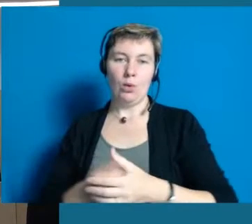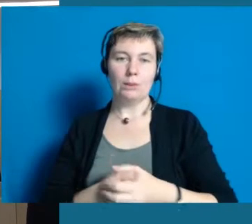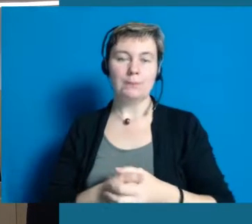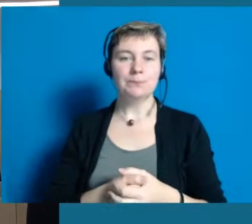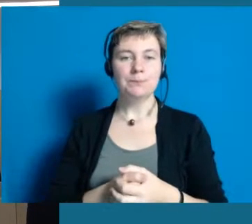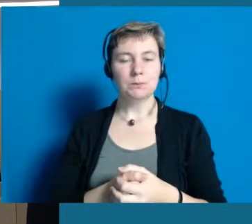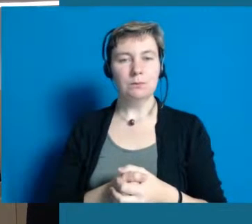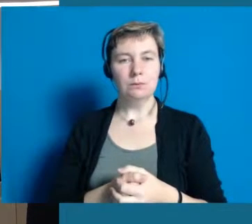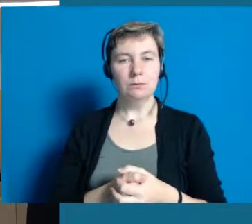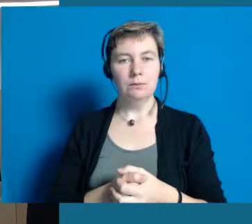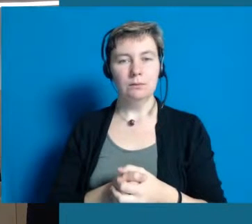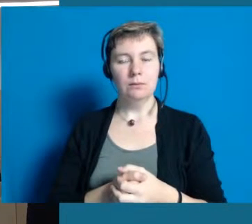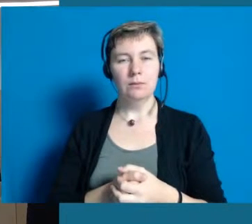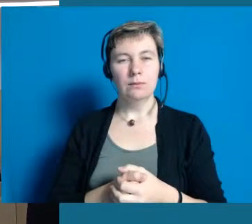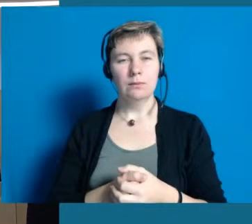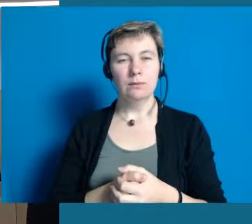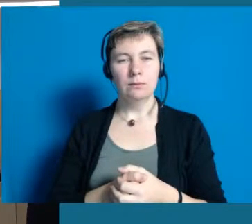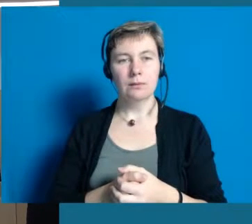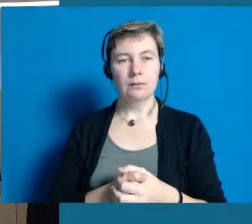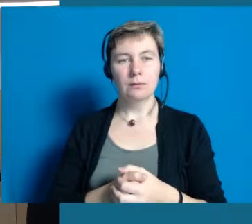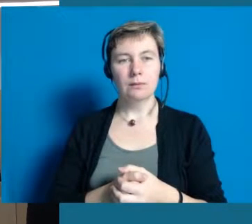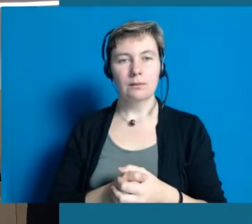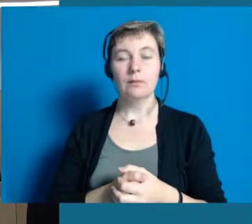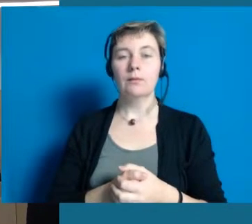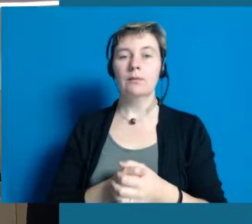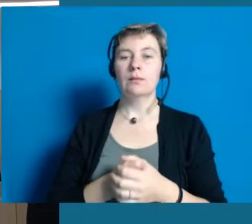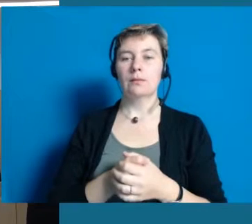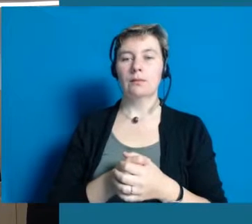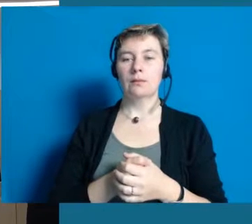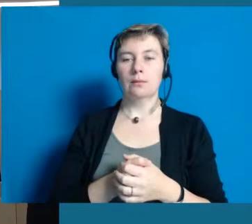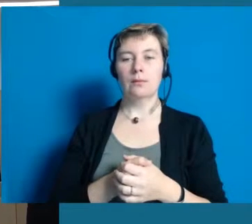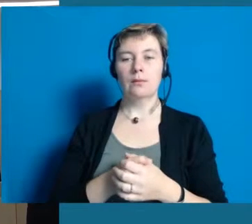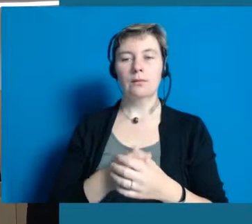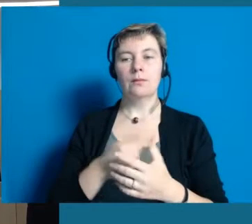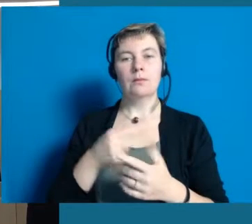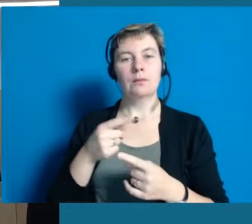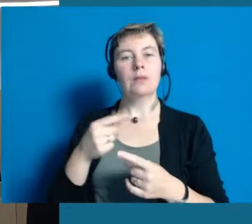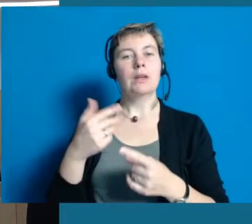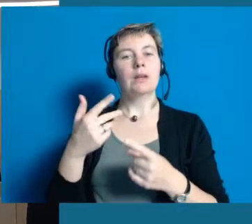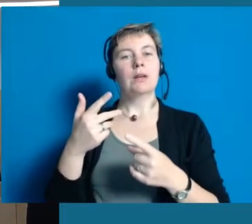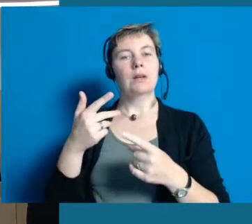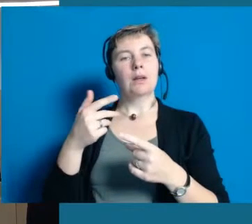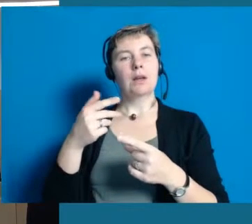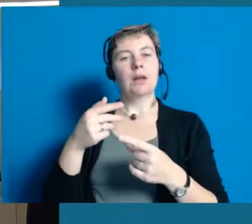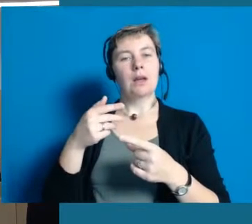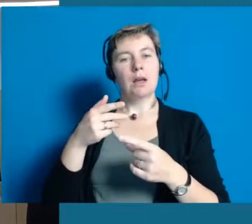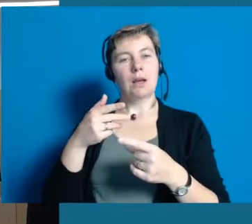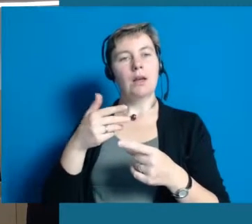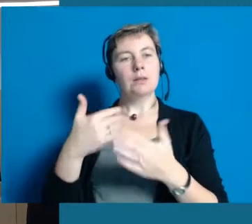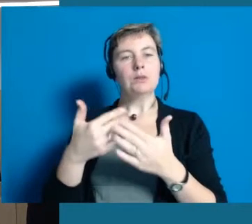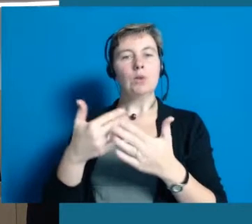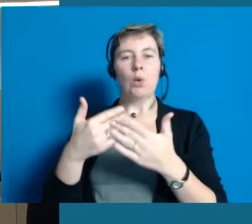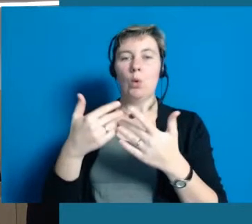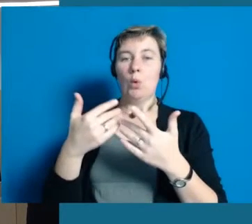Wir haben das wirklich sehr deutlich gemerkt, dass das inklusive Denken ein Lernprozess ist für uns alle